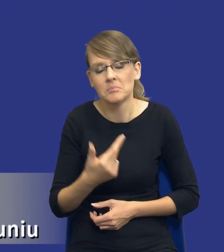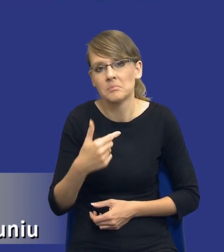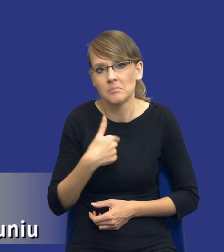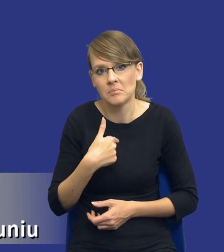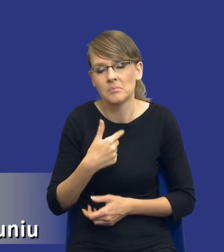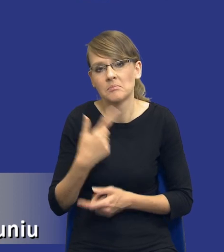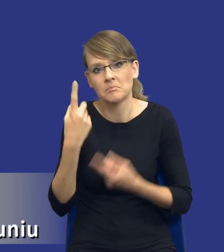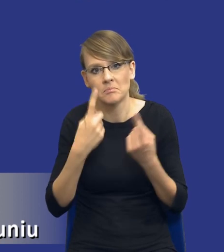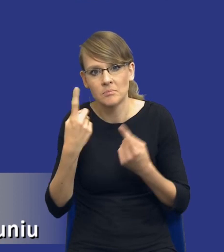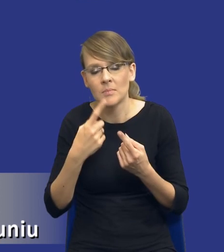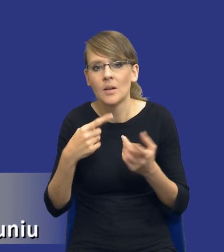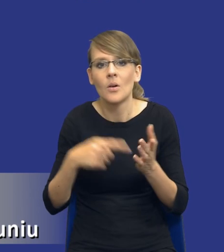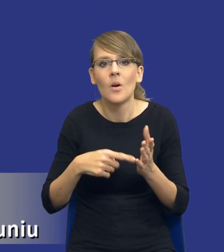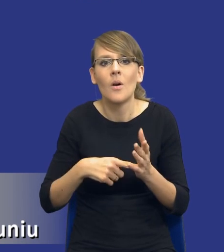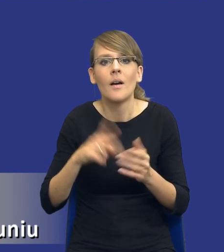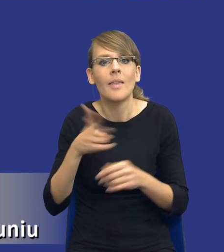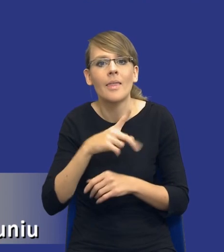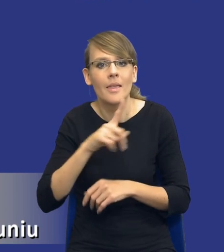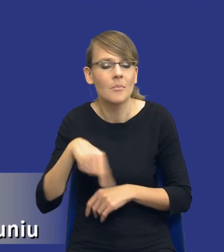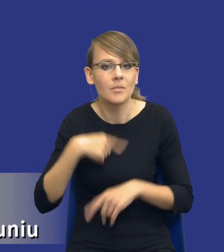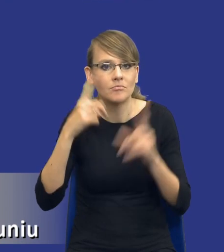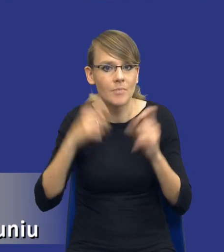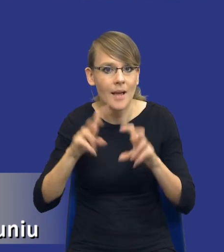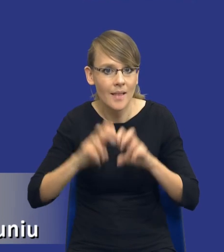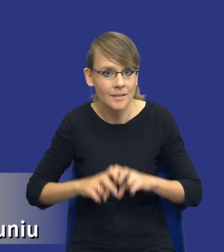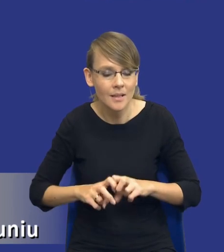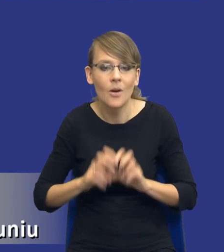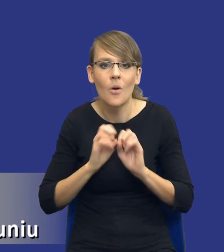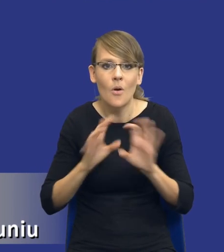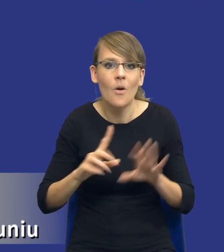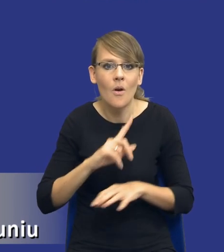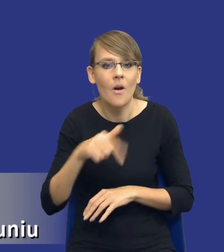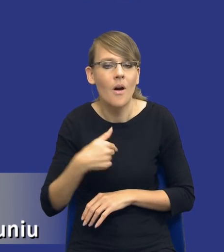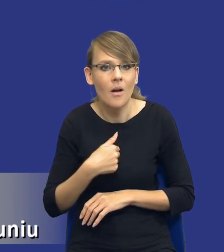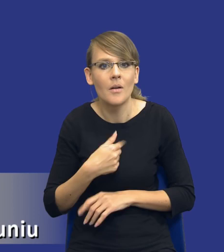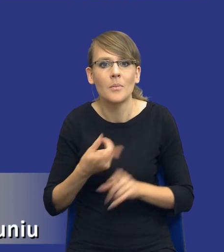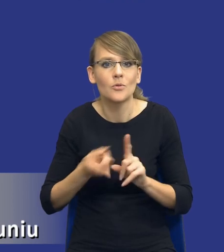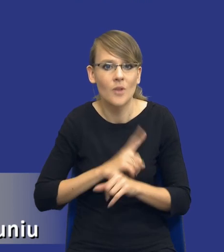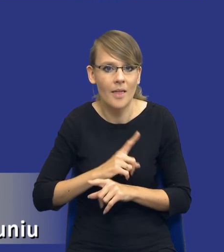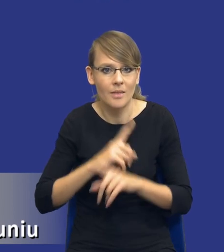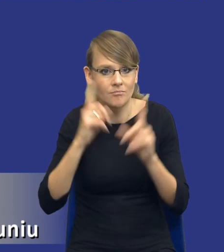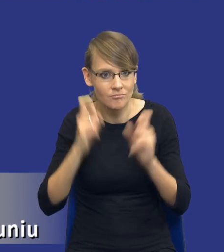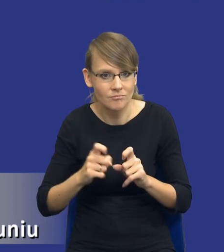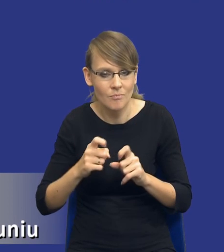to, w którym momencie ruszamy z taką analizą, oczywiście jesteśmy cały czas przed wszczęciem postępowania o udzielenie zamówienia,